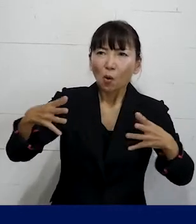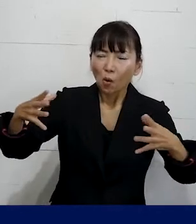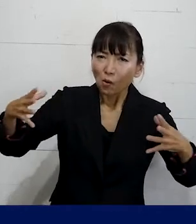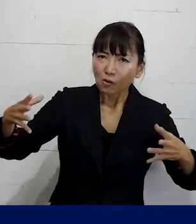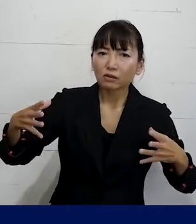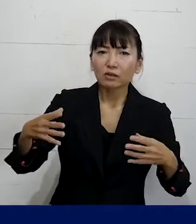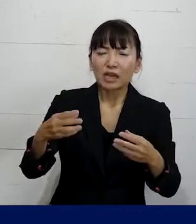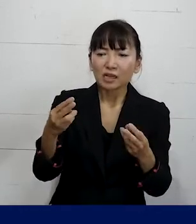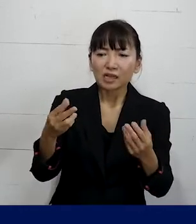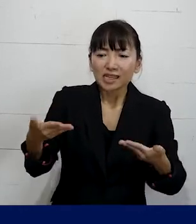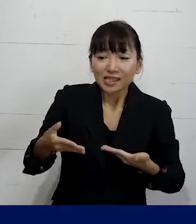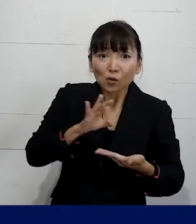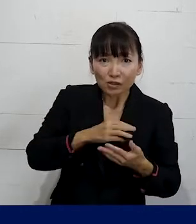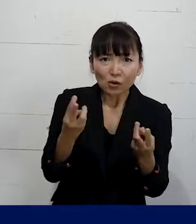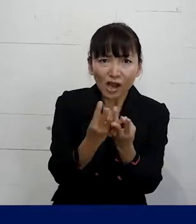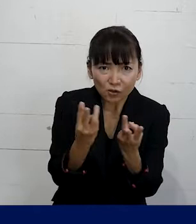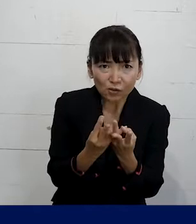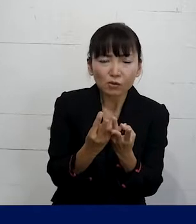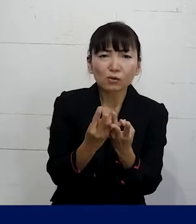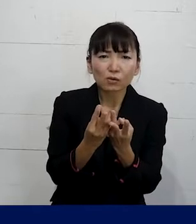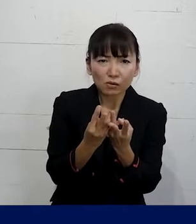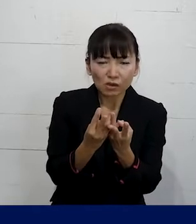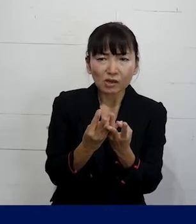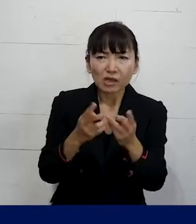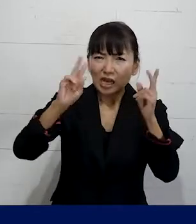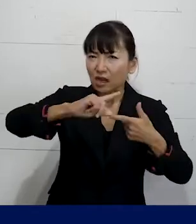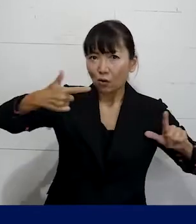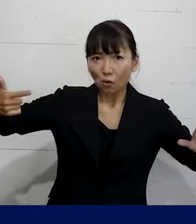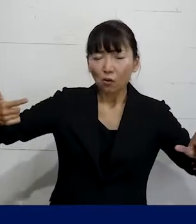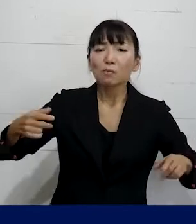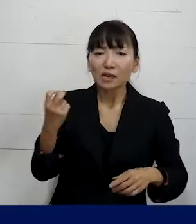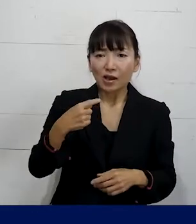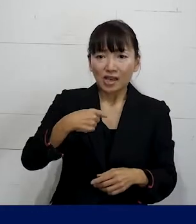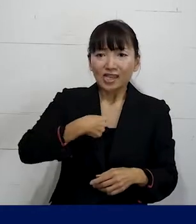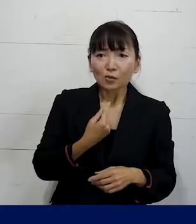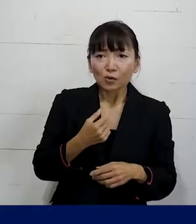従業員の人数とか その方がどういうやり方を望むのか